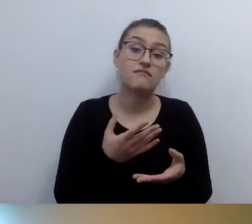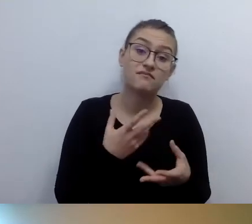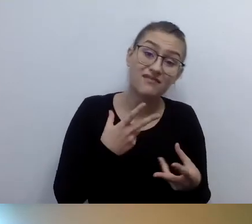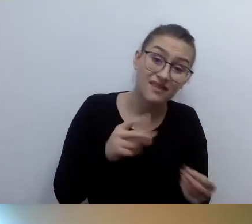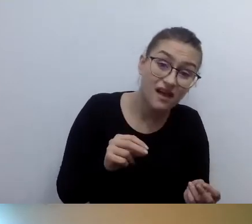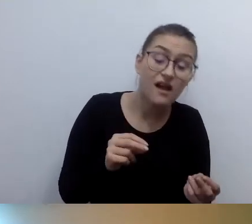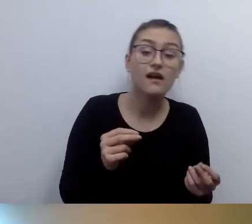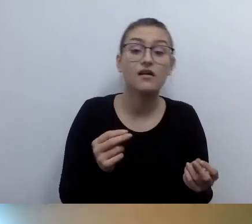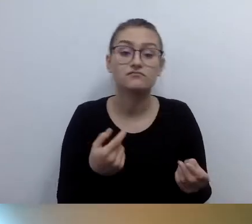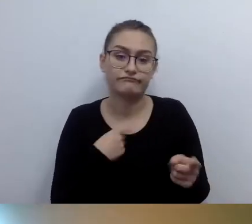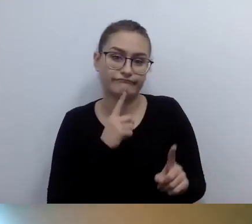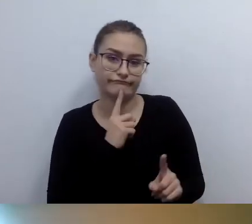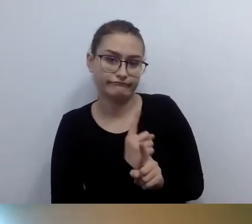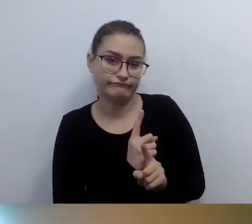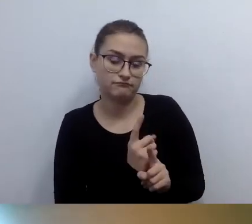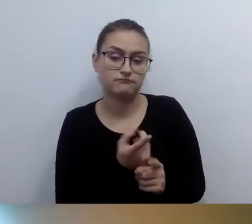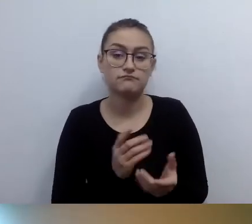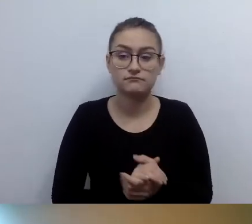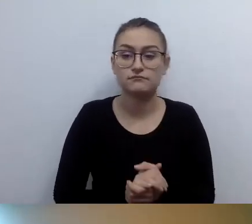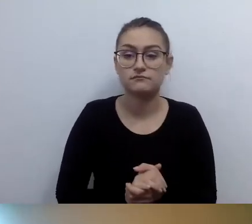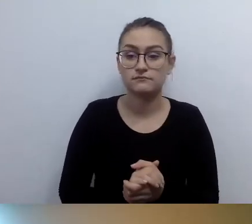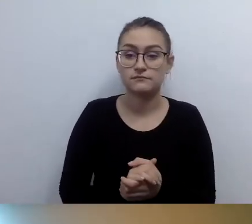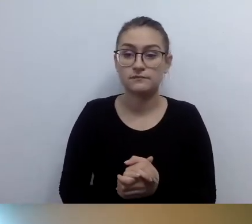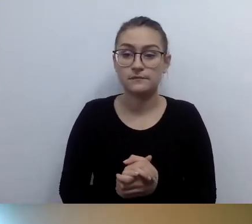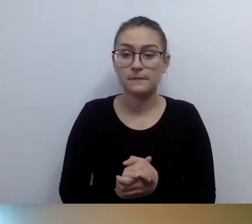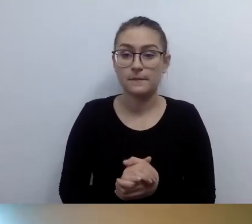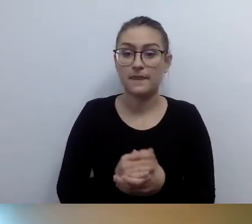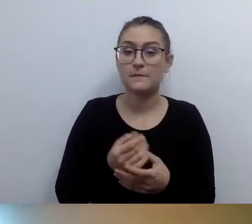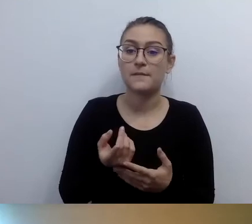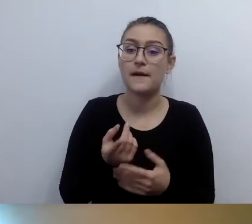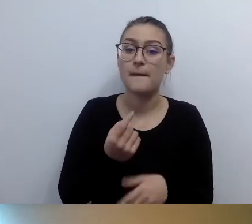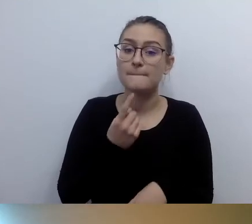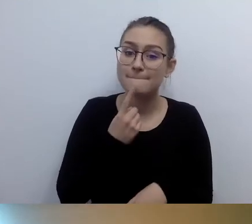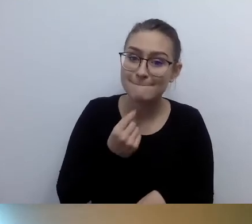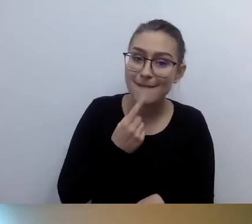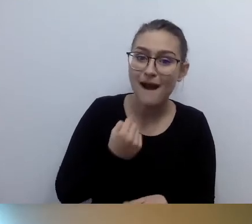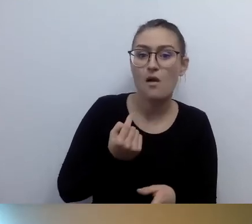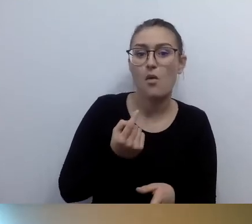Jeśli bardzo zależy im na tym, żeby zwiedzić jakiś budynek.